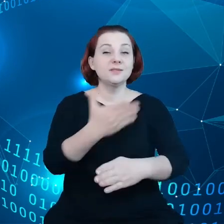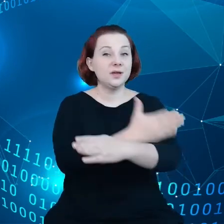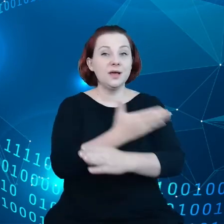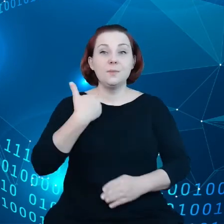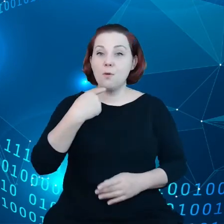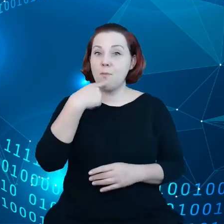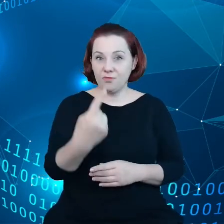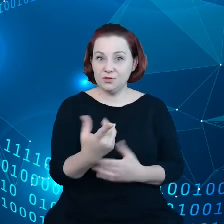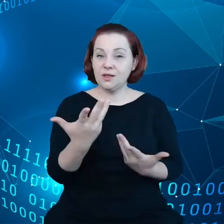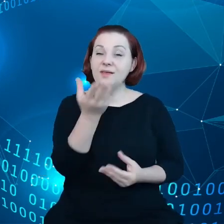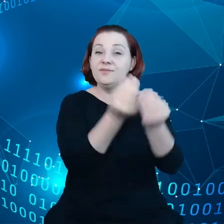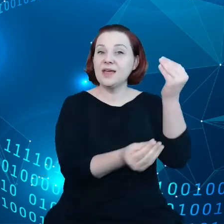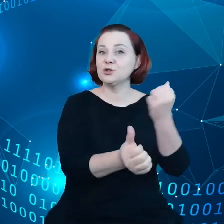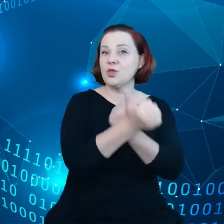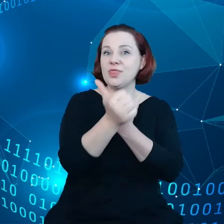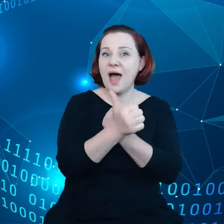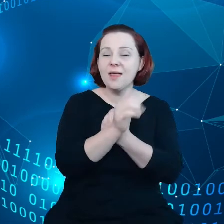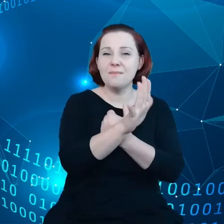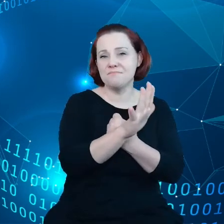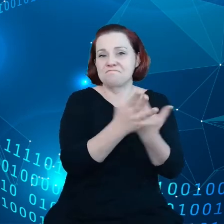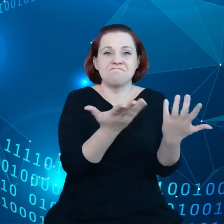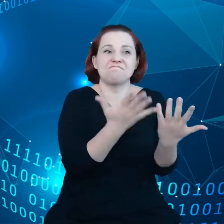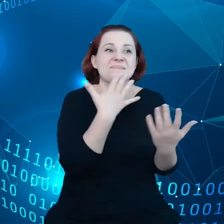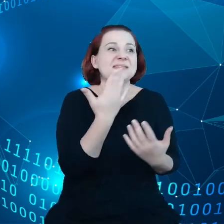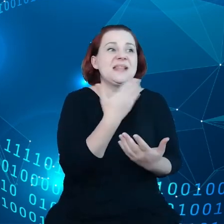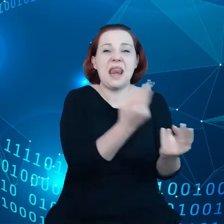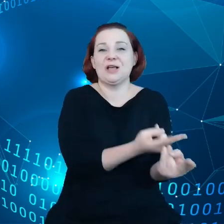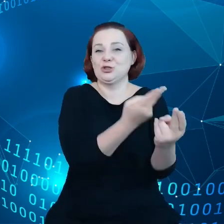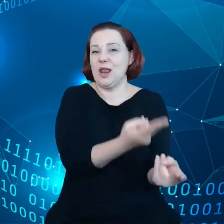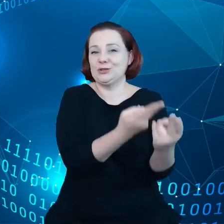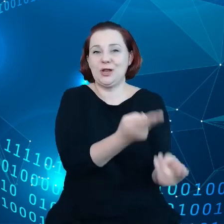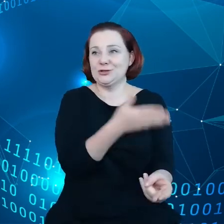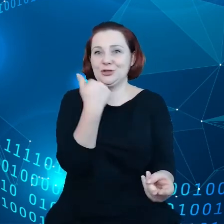ma charakter bierny, jest niewykorzystana przez większość przedsiębiorstw.